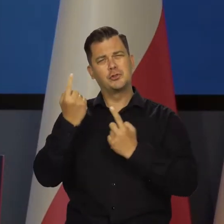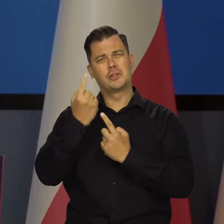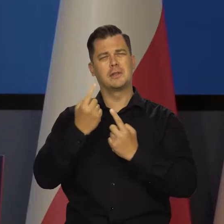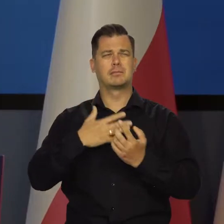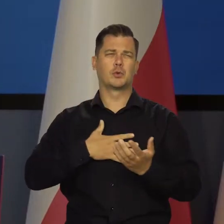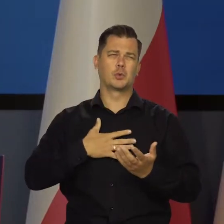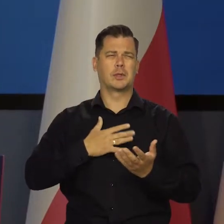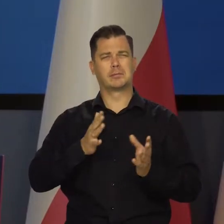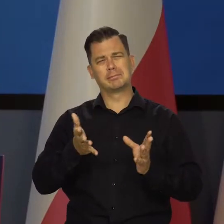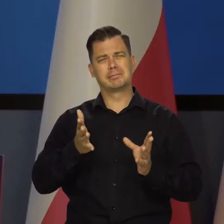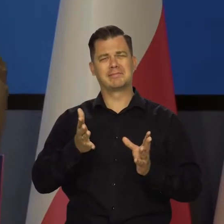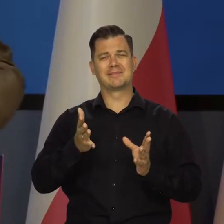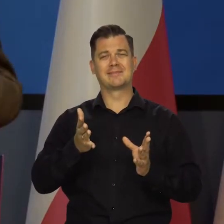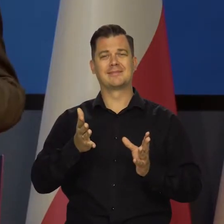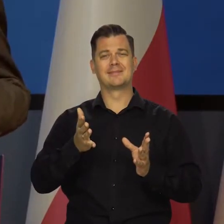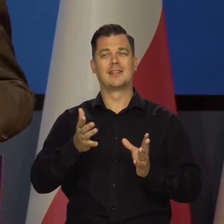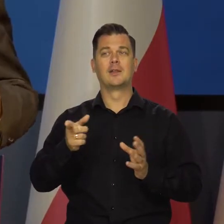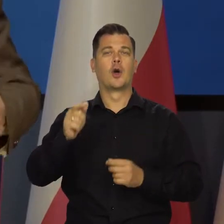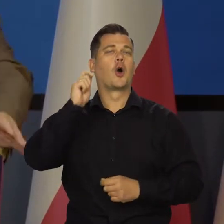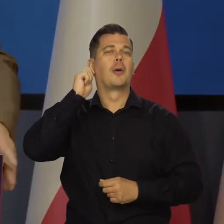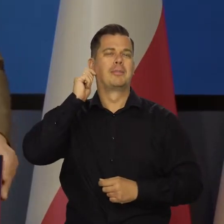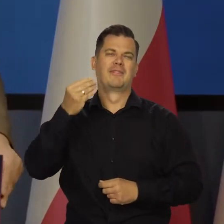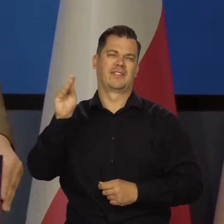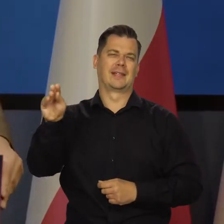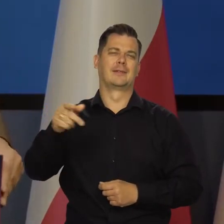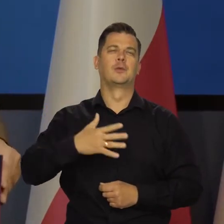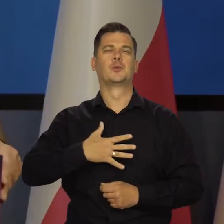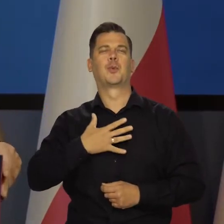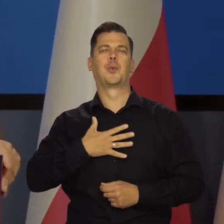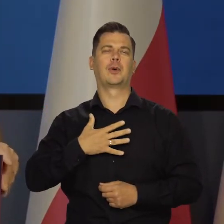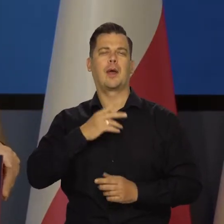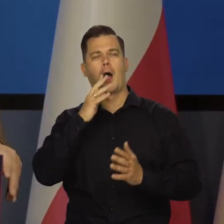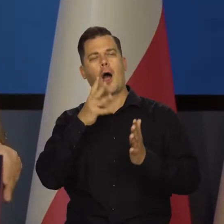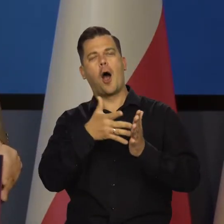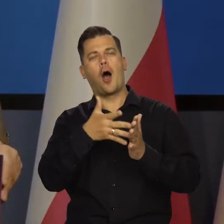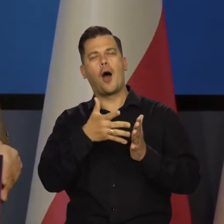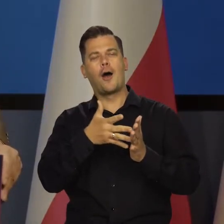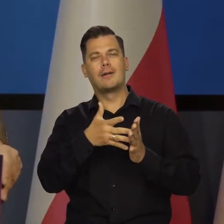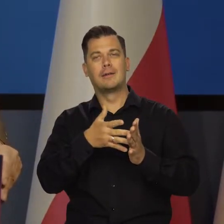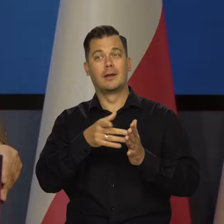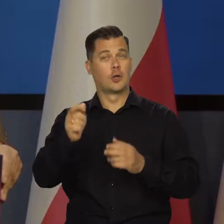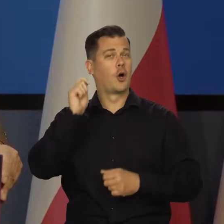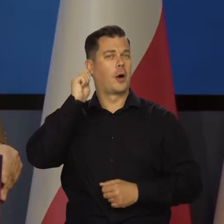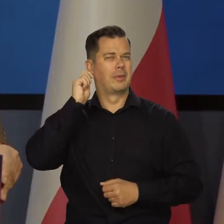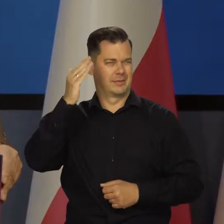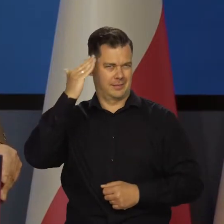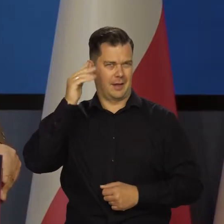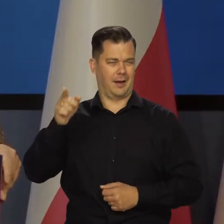Ale tak myślę intuicyjnie już... Kobiety by się bardziej mogły wypowiedzieć, mają lepszą intuicję.